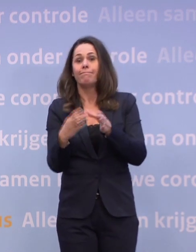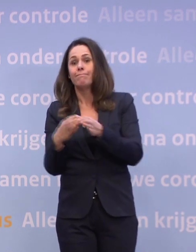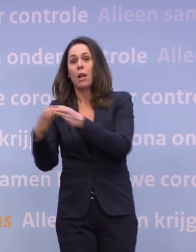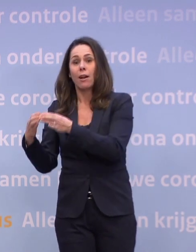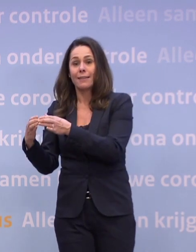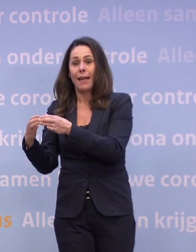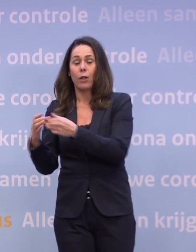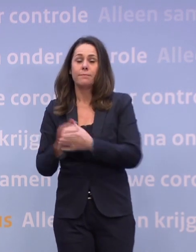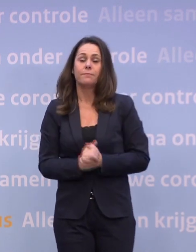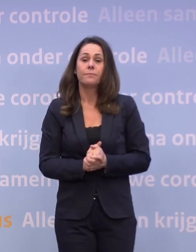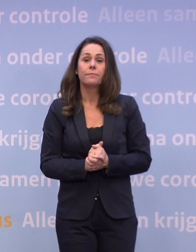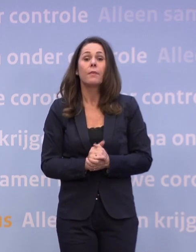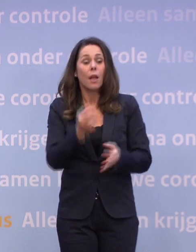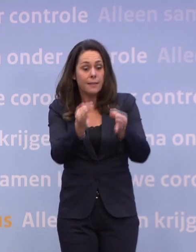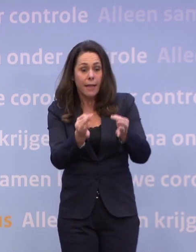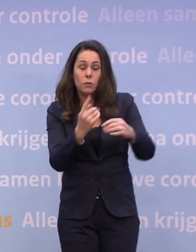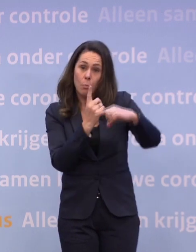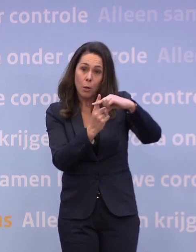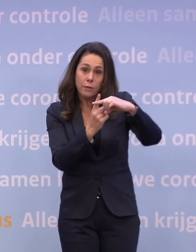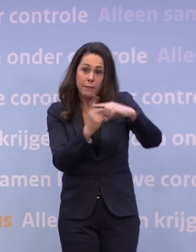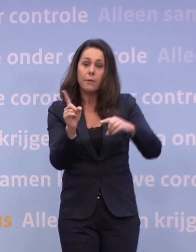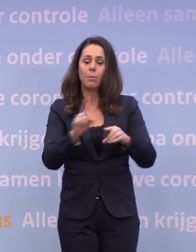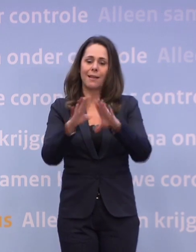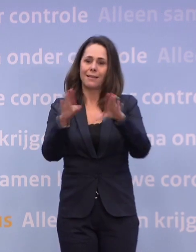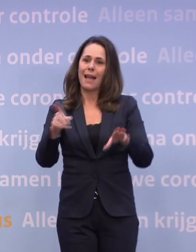En als de test positief is, dan blijven ook je huisgenoten thuis.